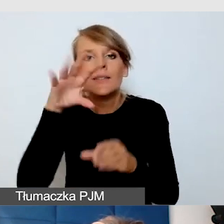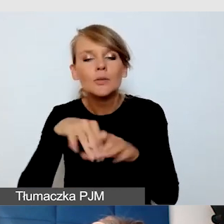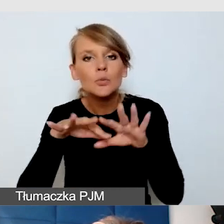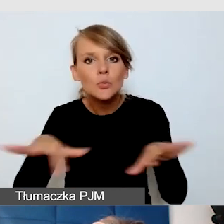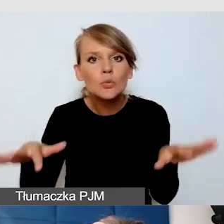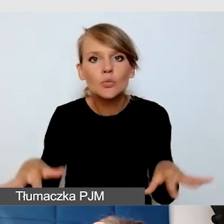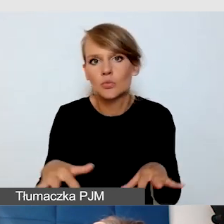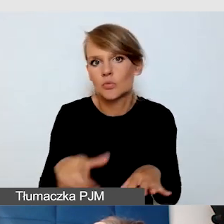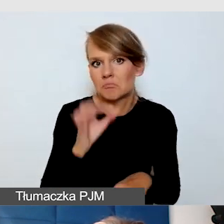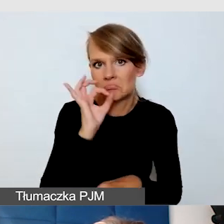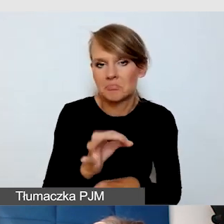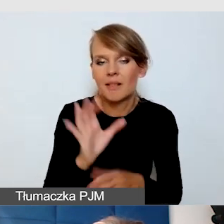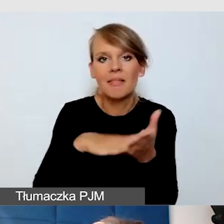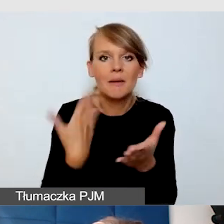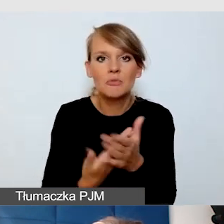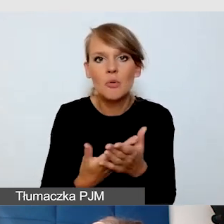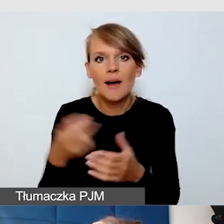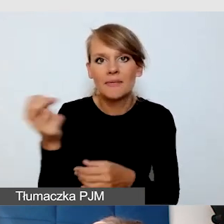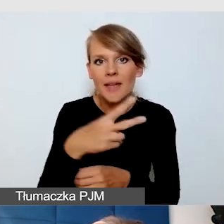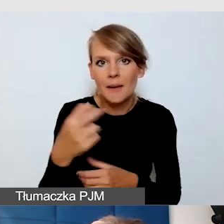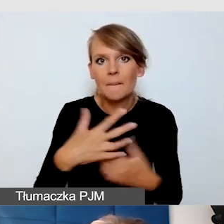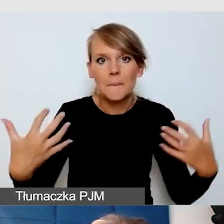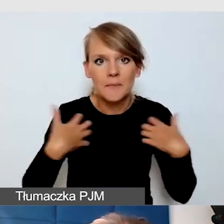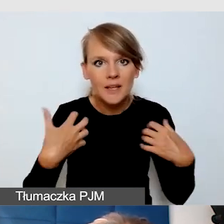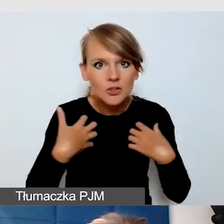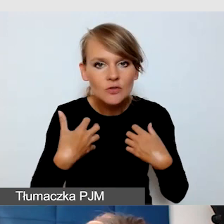Na przykład te napisy na żywo mogą być indywidualnie wyświetlane